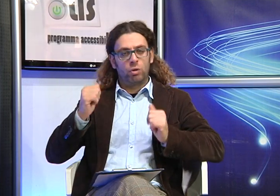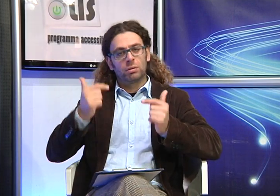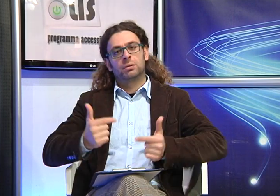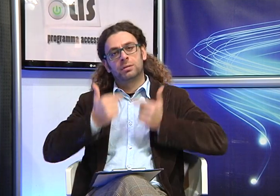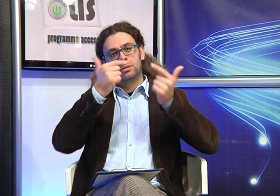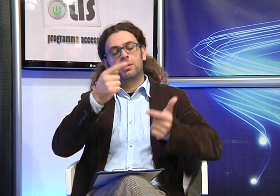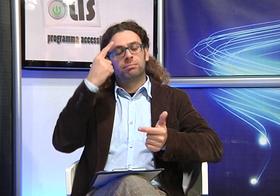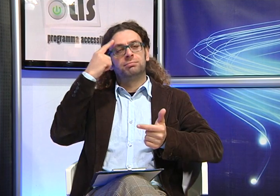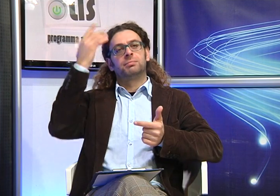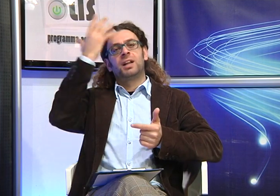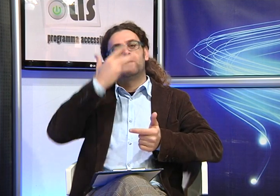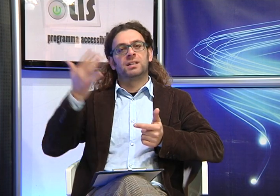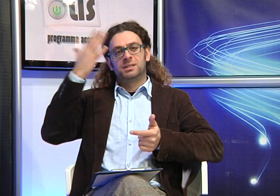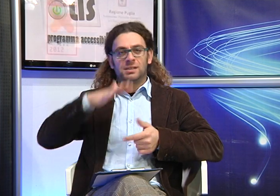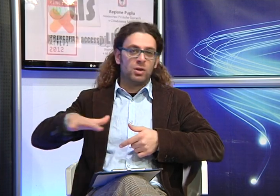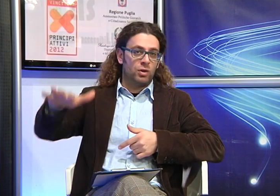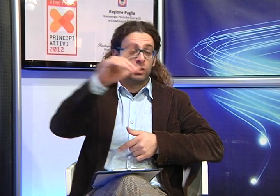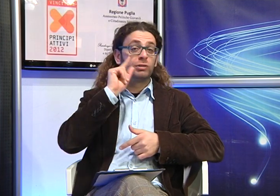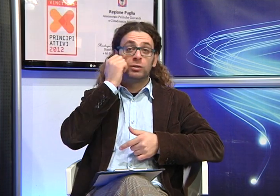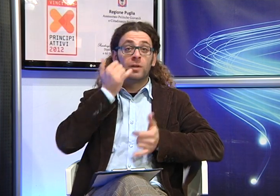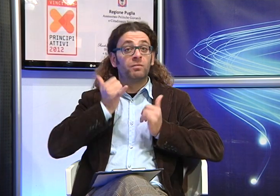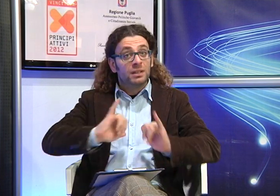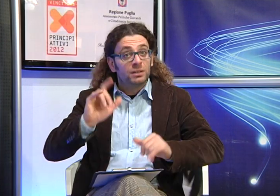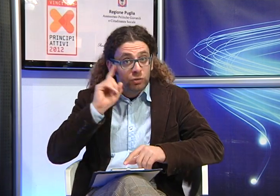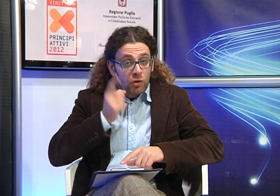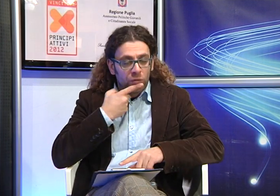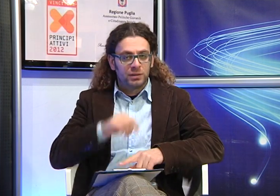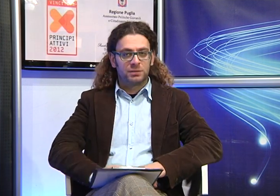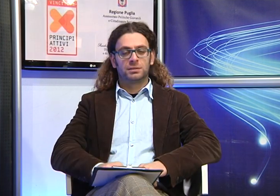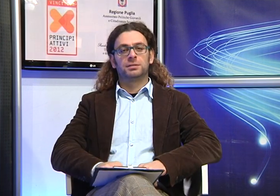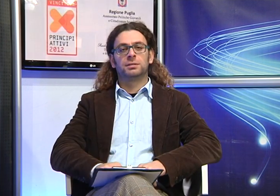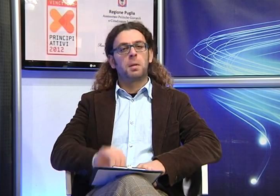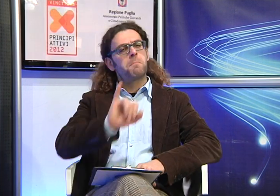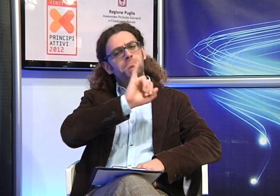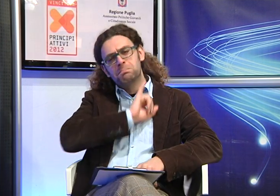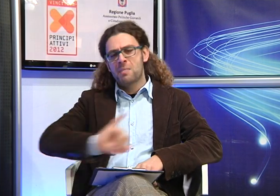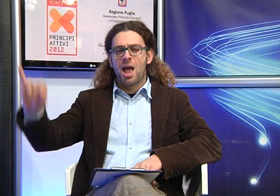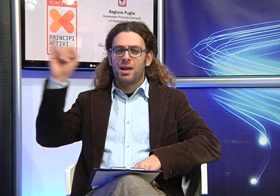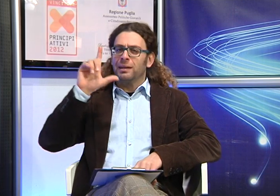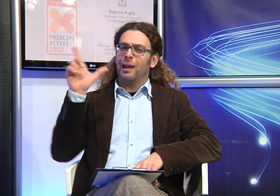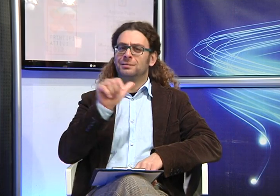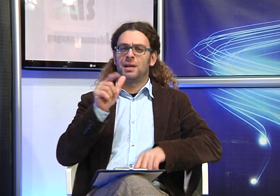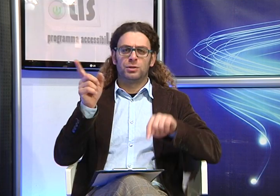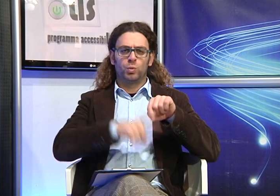traendone spunti di riflessione e anche sull'importanza della Lingua dei Segni che non deve